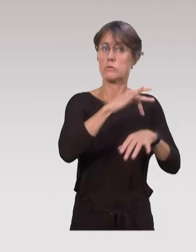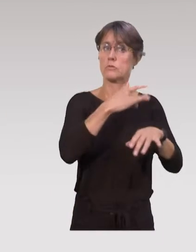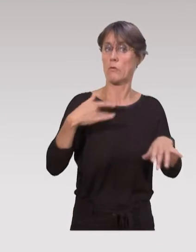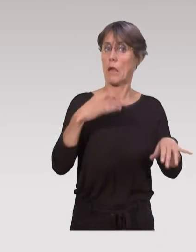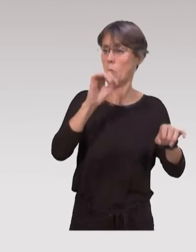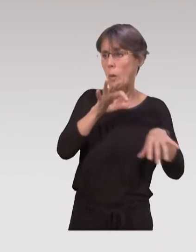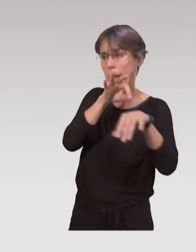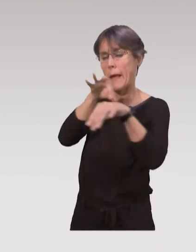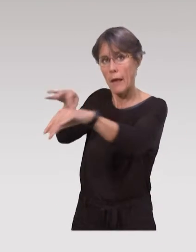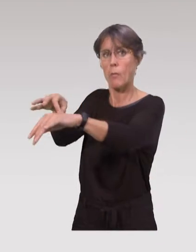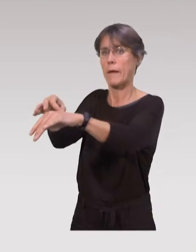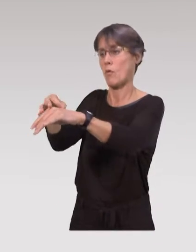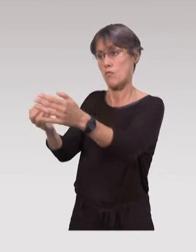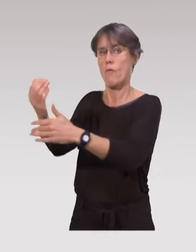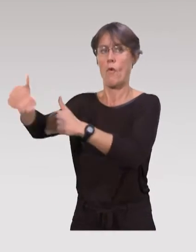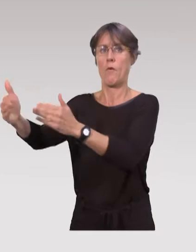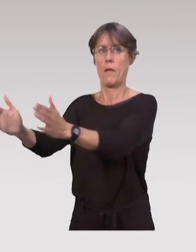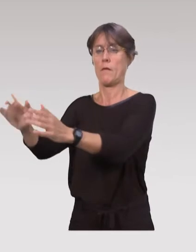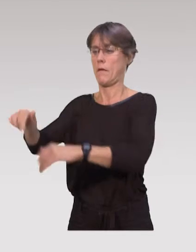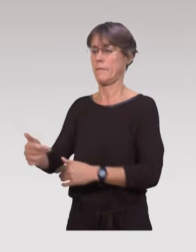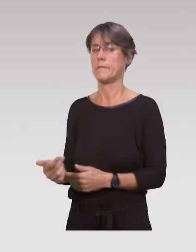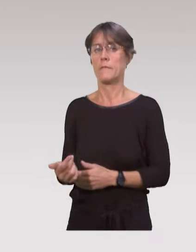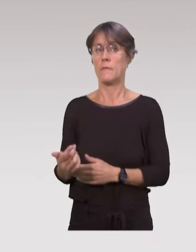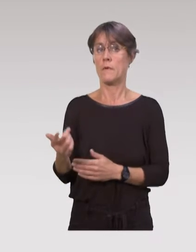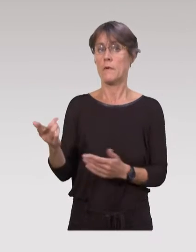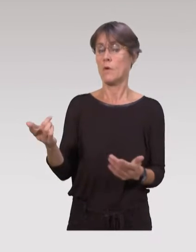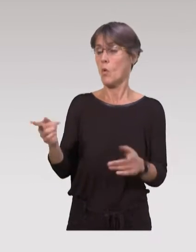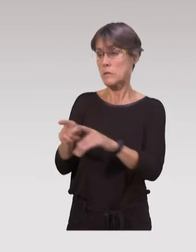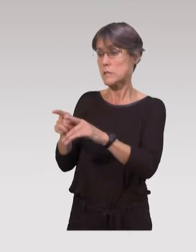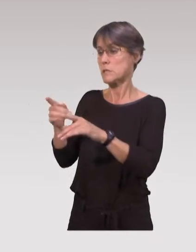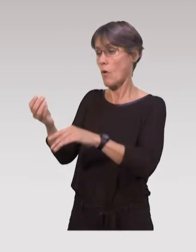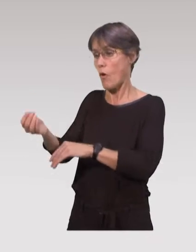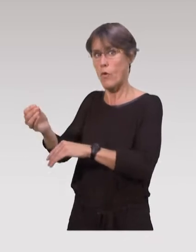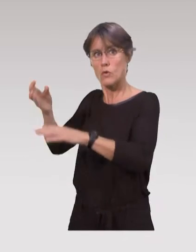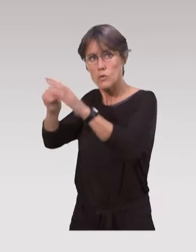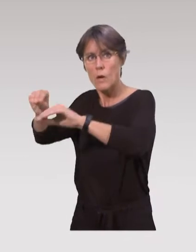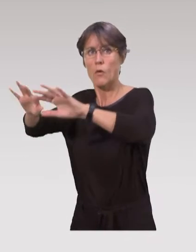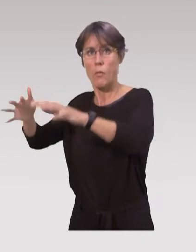les accompagner dans ces nouveaux repères, dans les soins auprès des enfants,